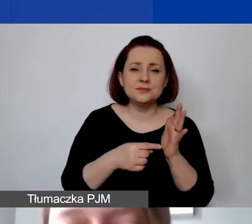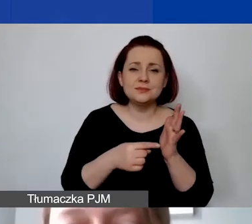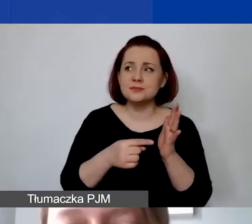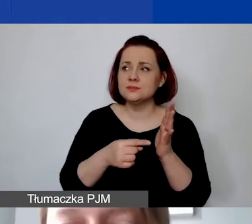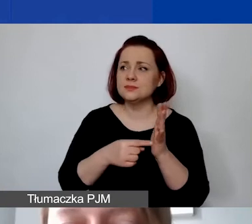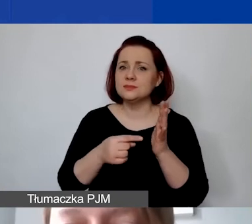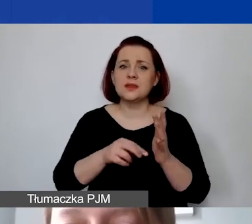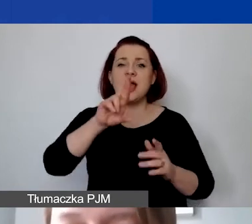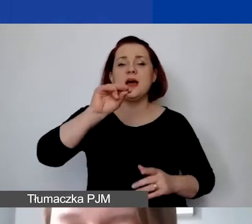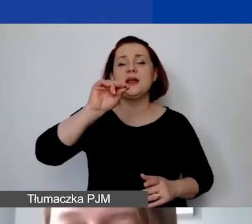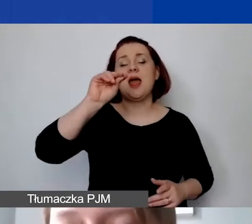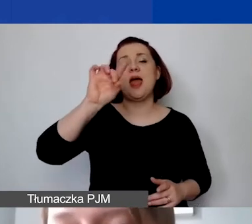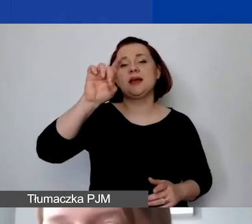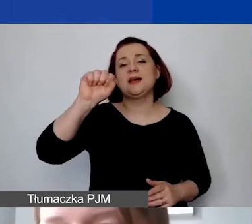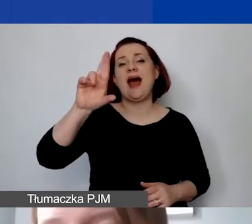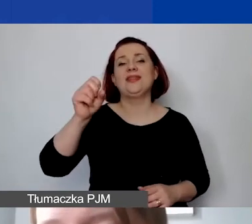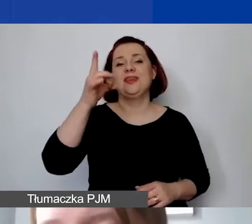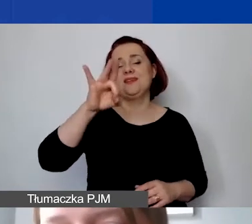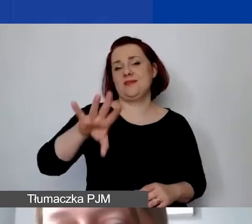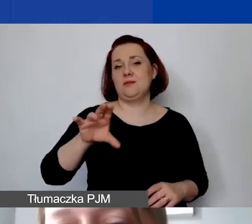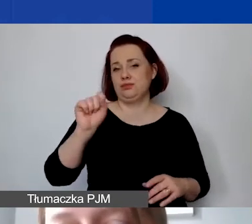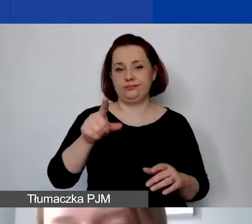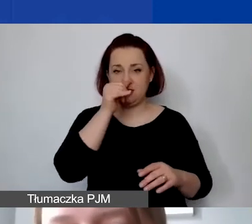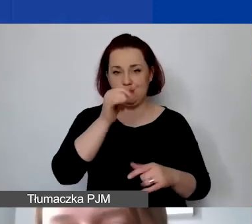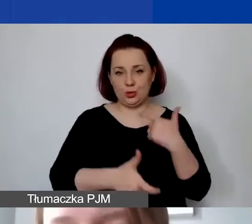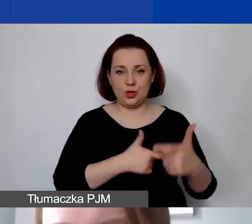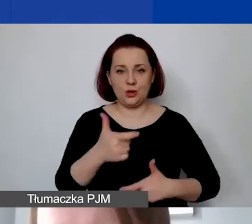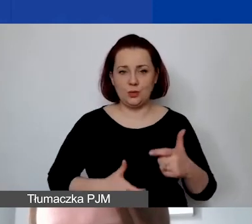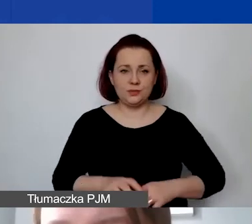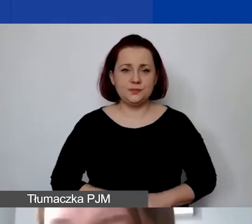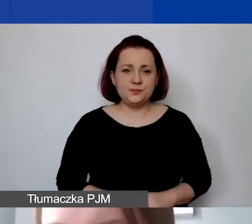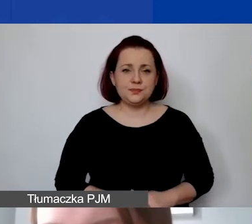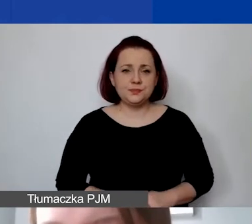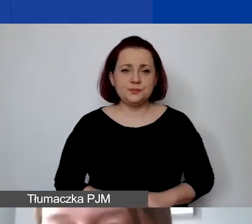Jest tak samo wykluczona działalność polegająca na finansowaniu praktyk i kultu religijnego,